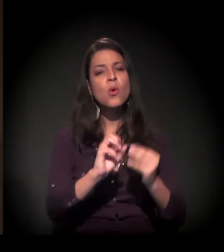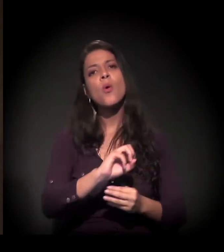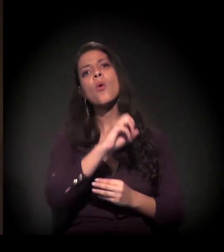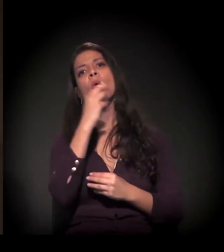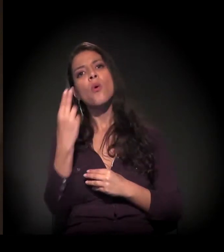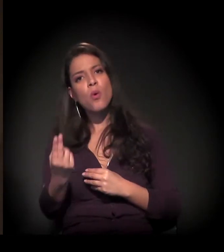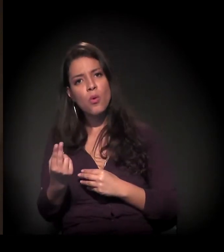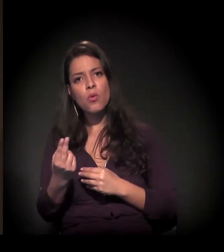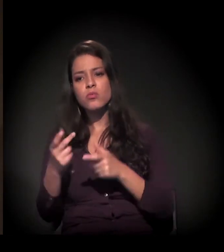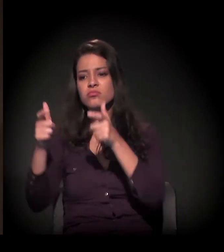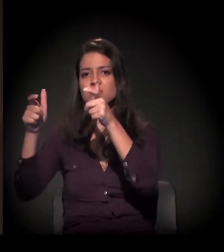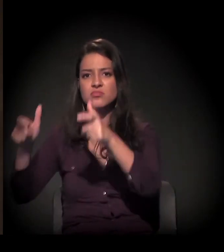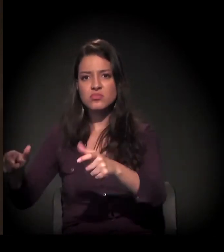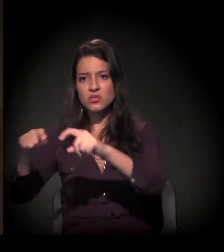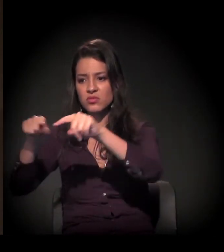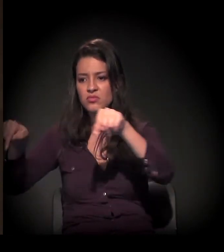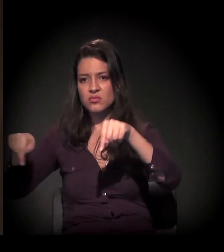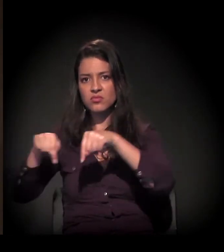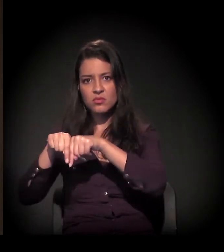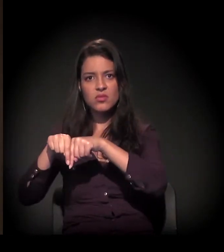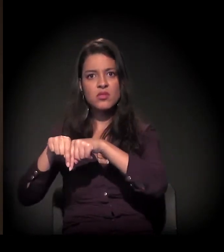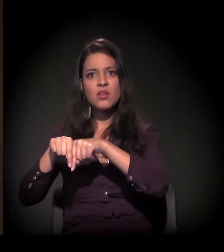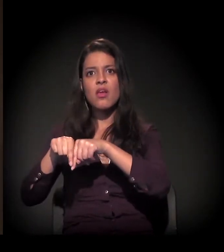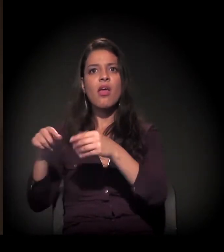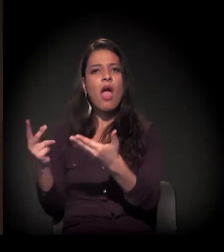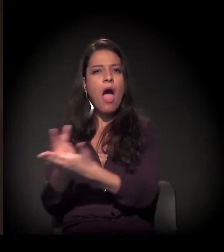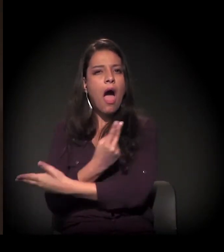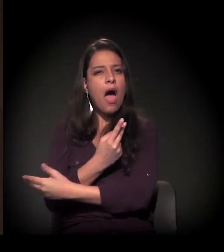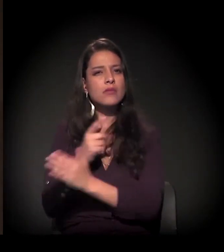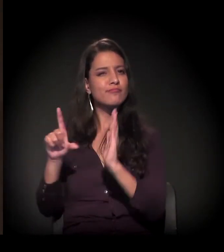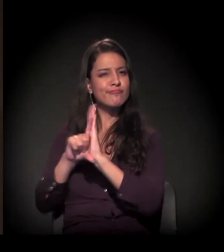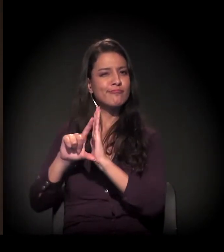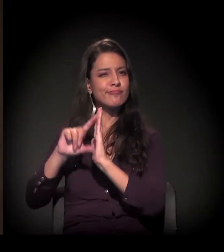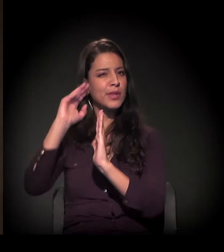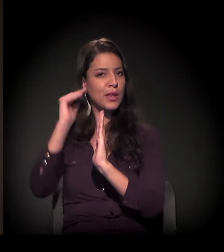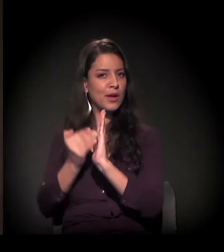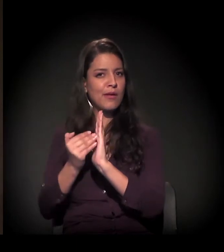ou em loteamentos que a gente chama de clandestinos ou irregulares,